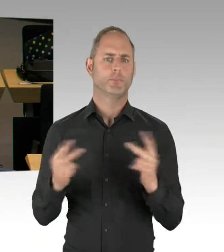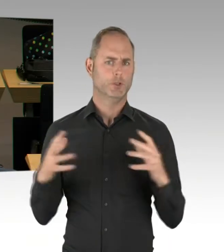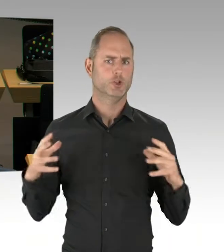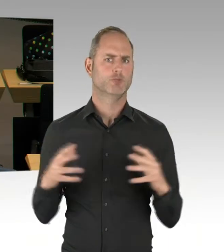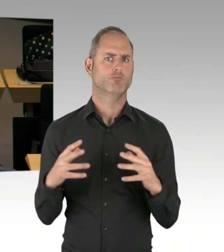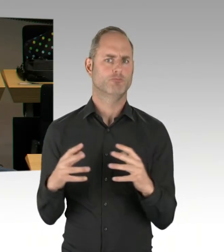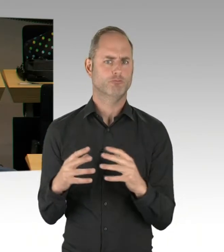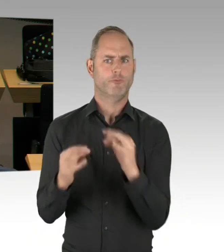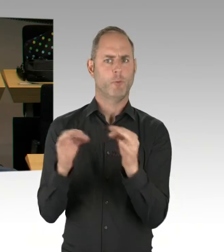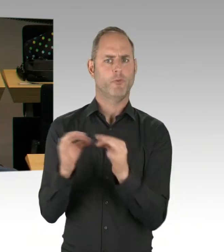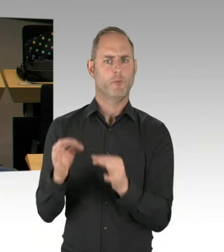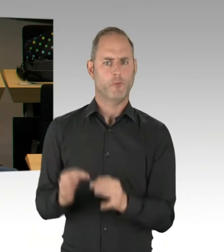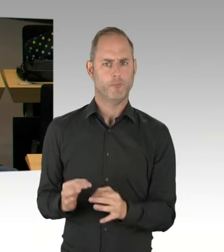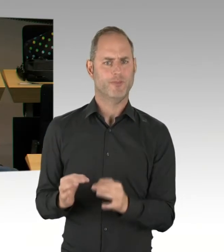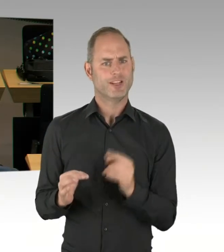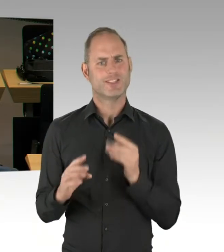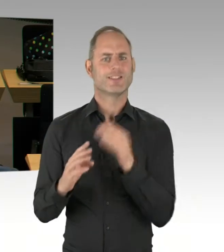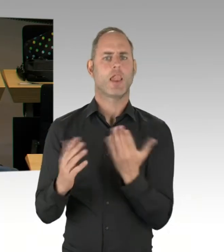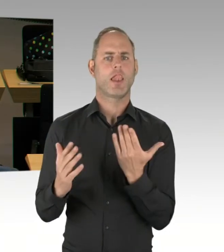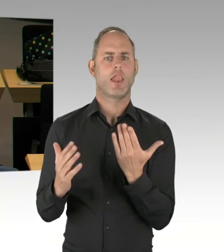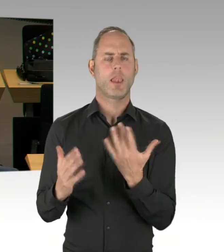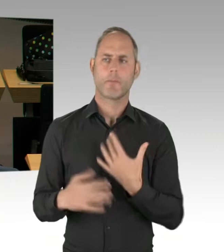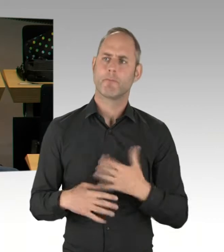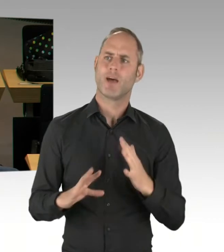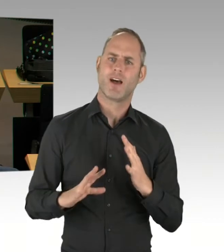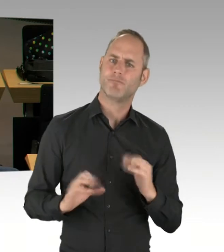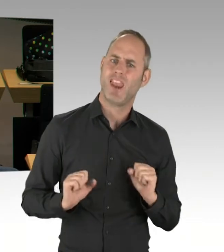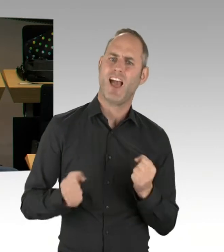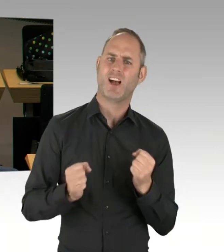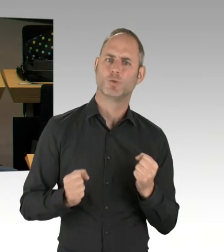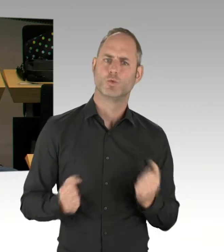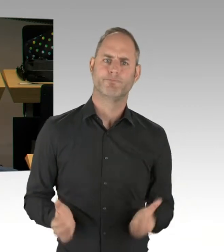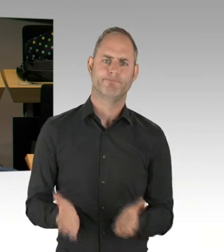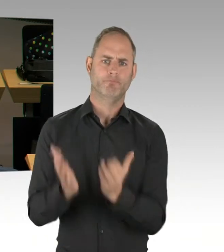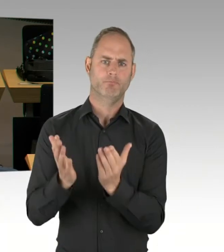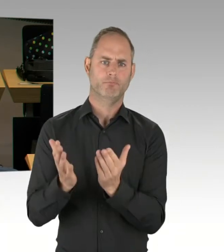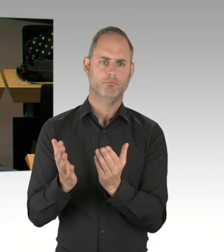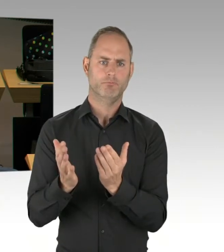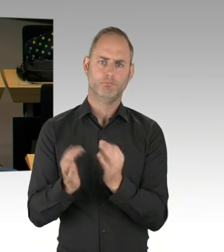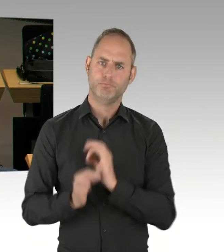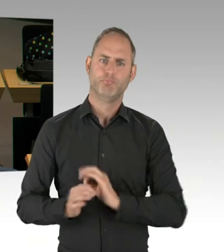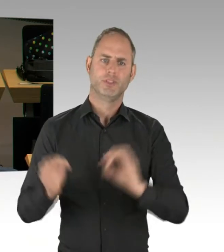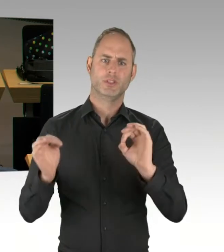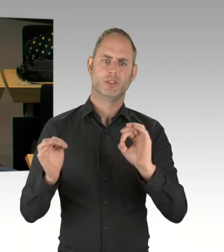Bezirke und Landesebene und Landesinstitutionen, sodass ich fest davon ausgehe, dass es gelingen kann,